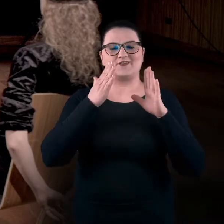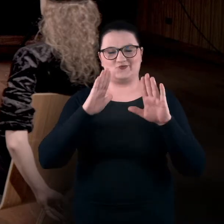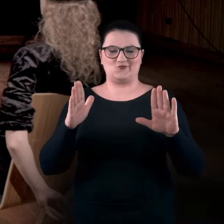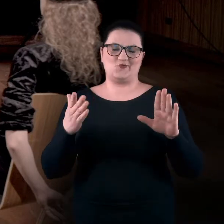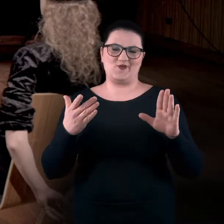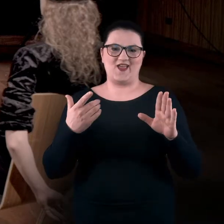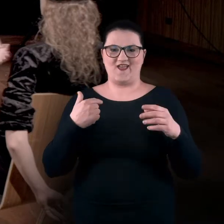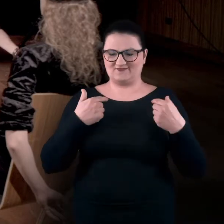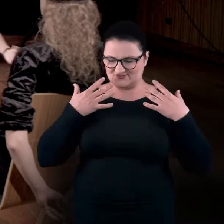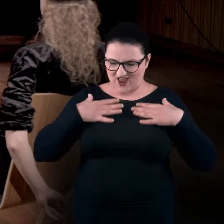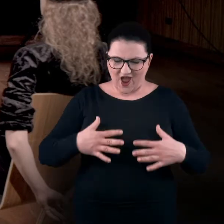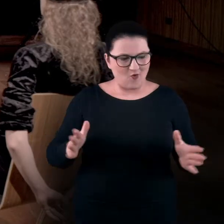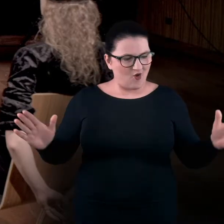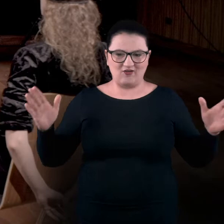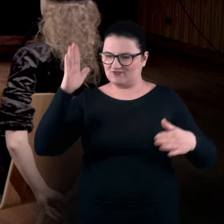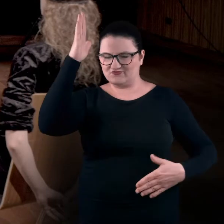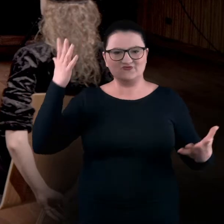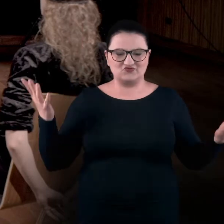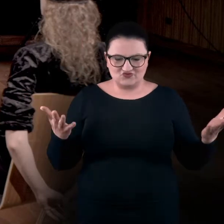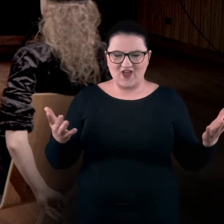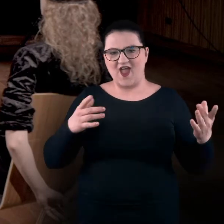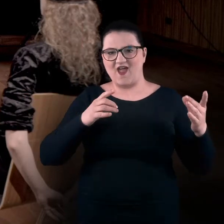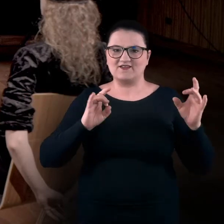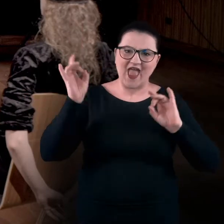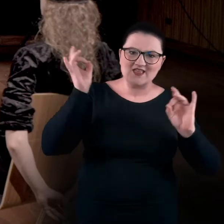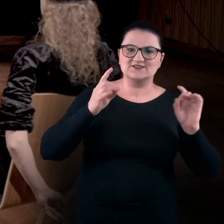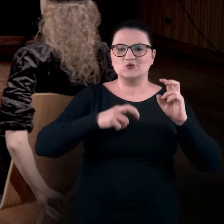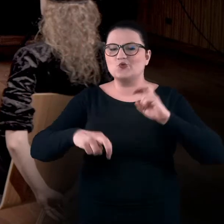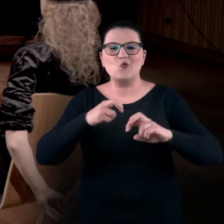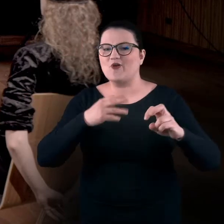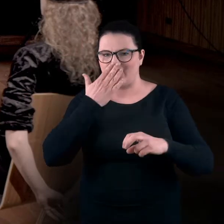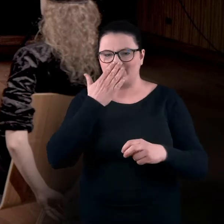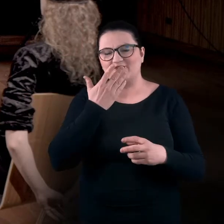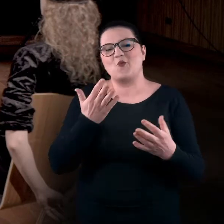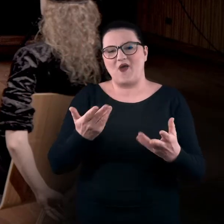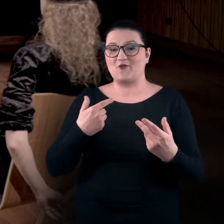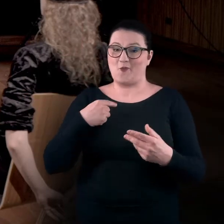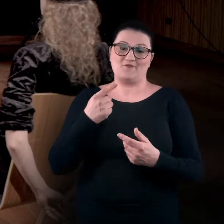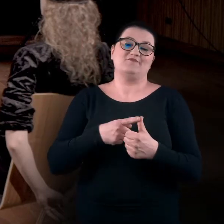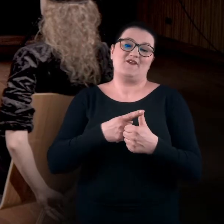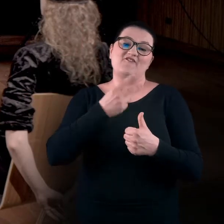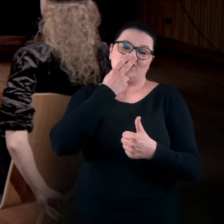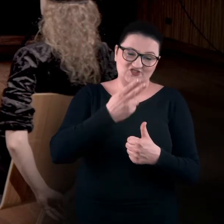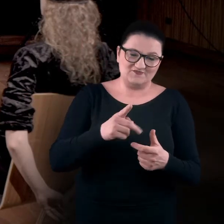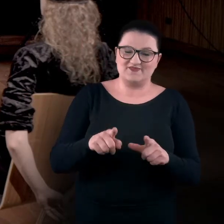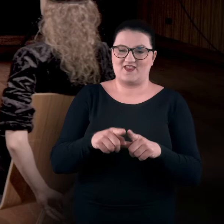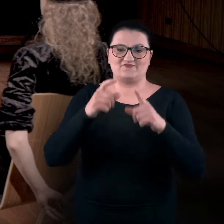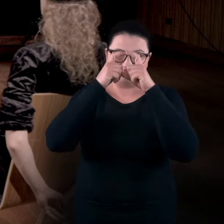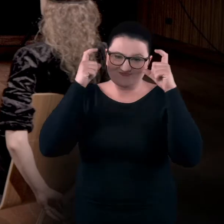jaki zakres mają nasze ciała, i jakie gesty i ruchy możemy wykonywać, bo po pierwsze widzimy, a po drugie nie mamy zasłoniętych oczu.